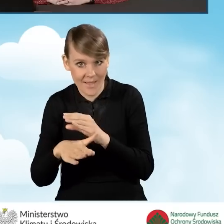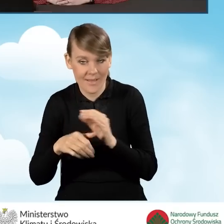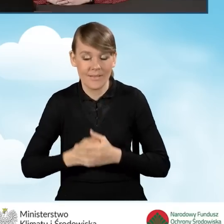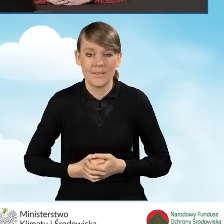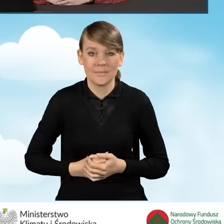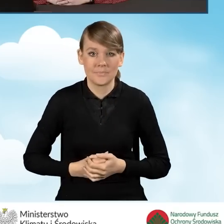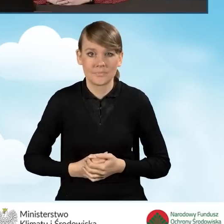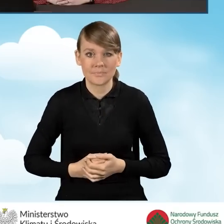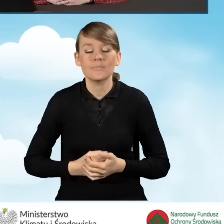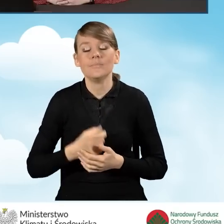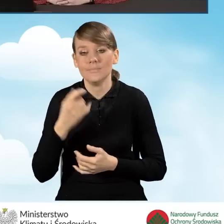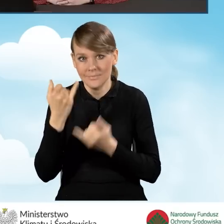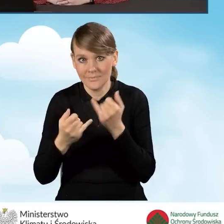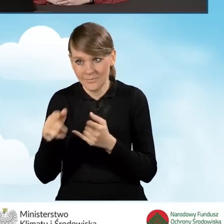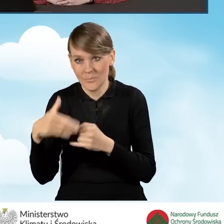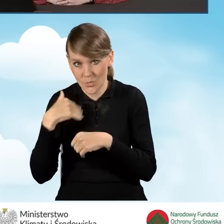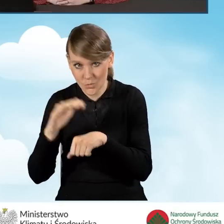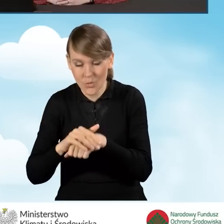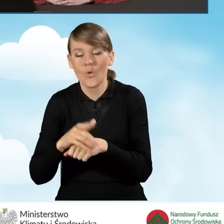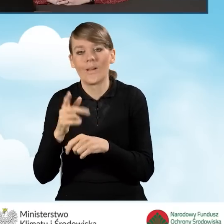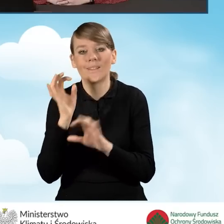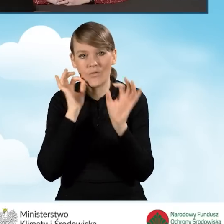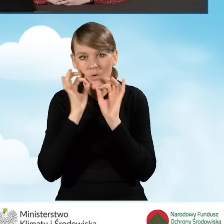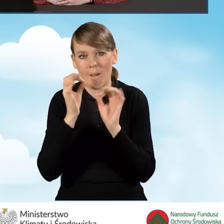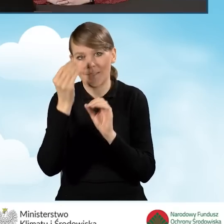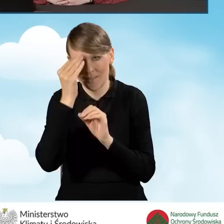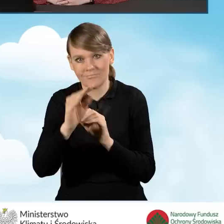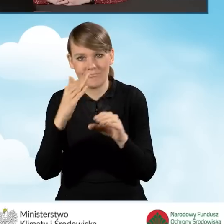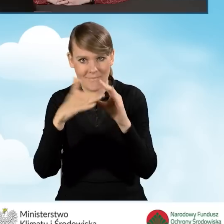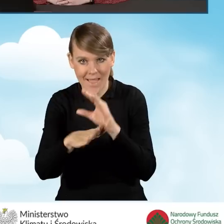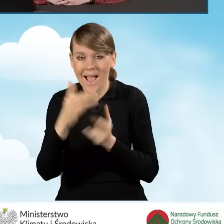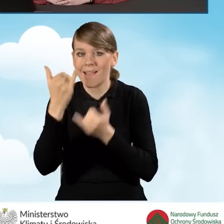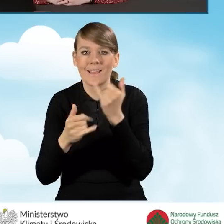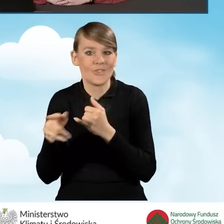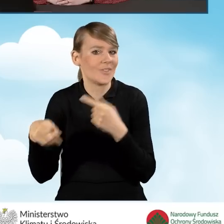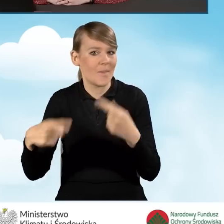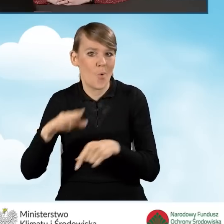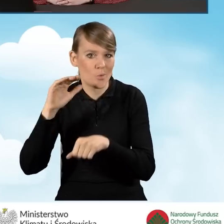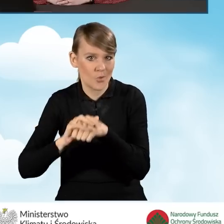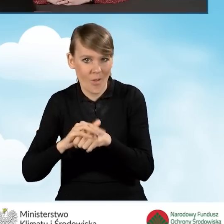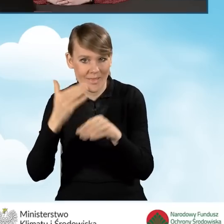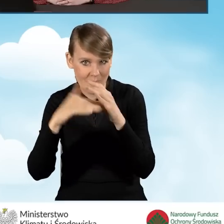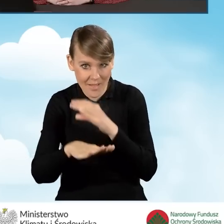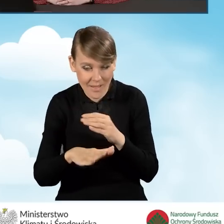To wtedy zostanie przekazane za pośrednictwem tej poczty. Natomiast, jeżeli taka zgoda nie została udzielona,